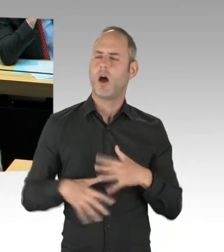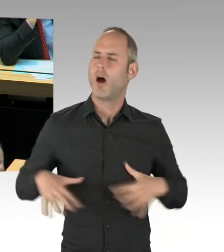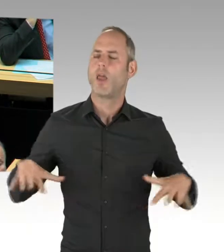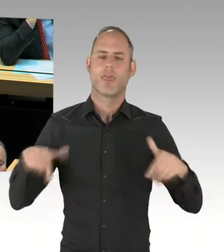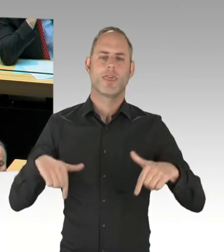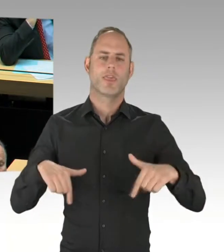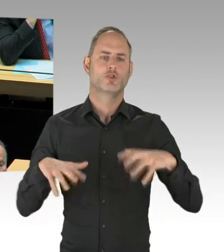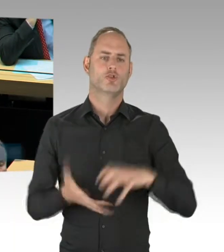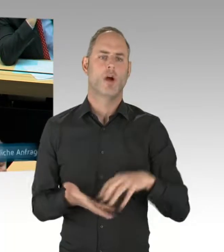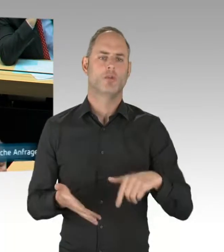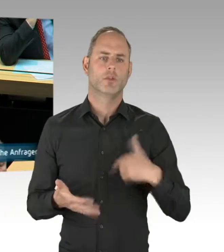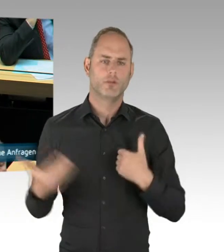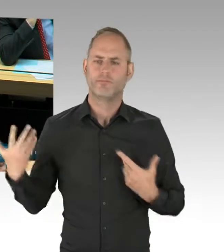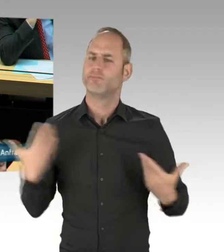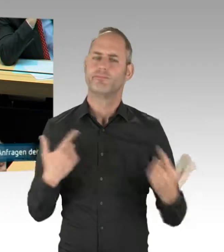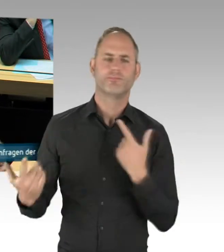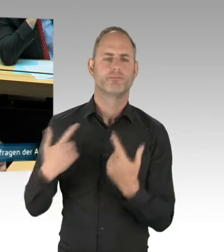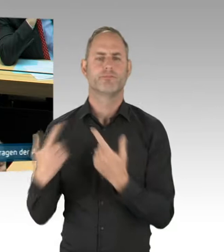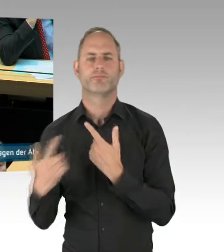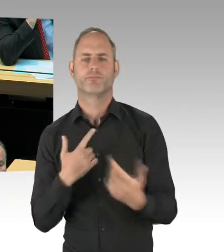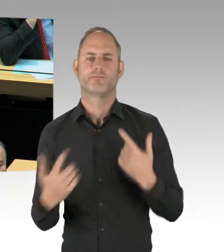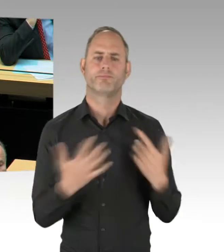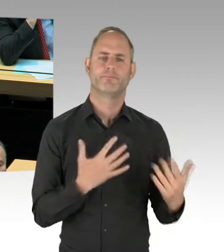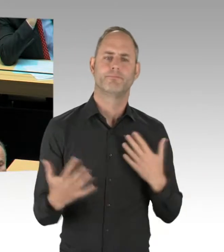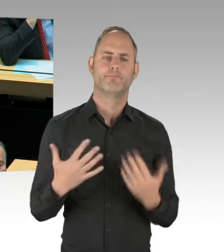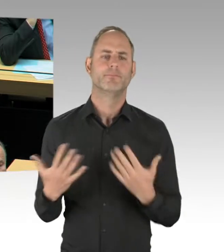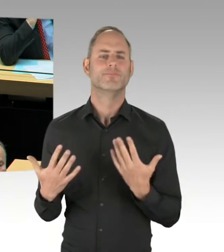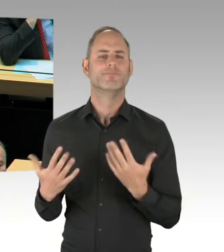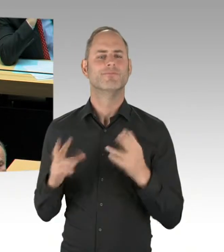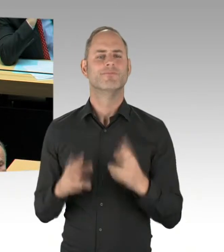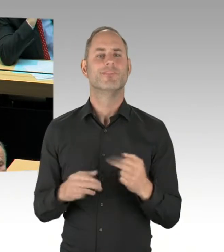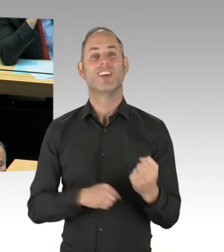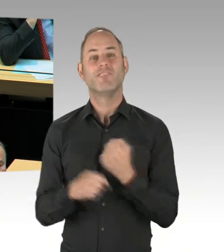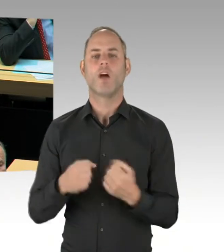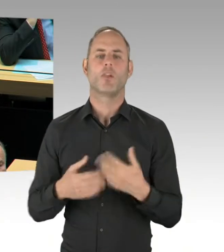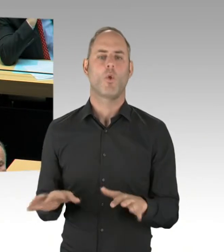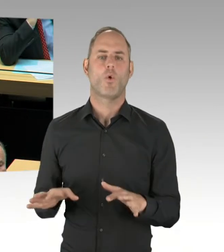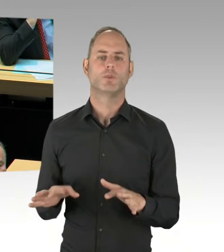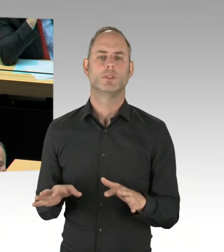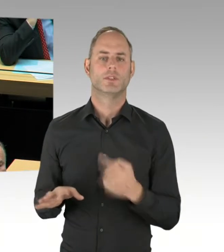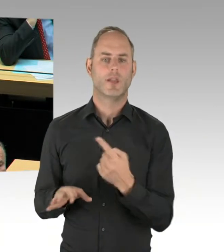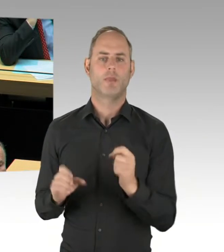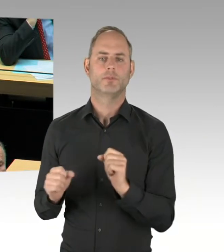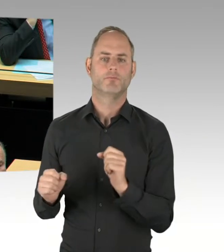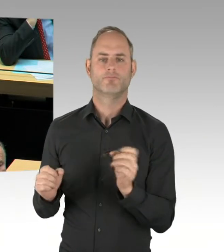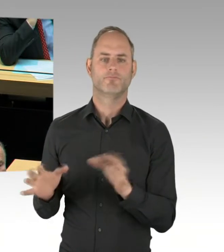Bitte schön. (Rednerwechsel) Vielen Dank, Frau Präsidentin. Vielen Dank, Herr Senator. Ich sehe in den Aussagen